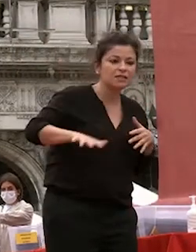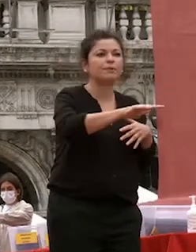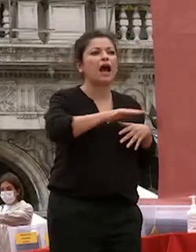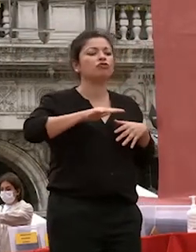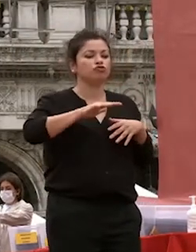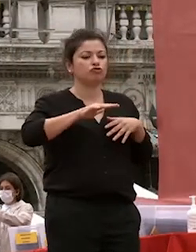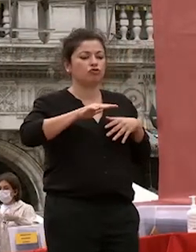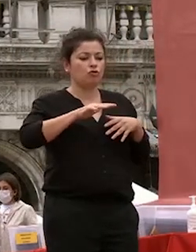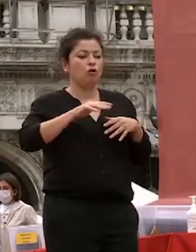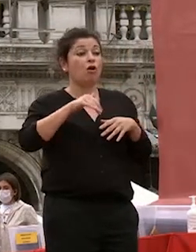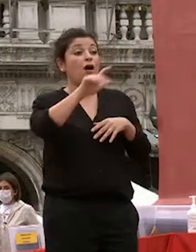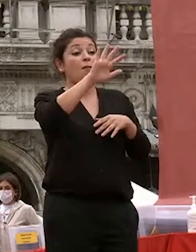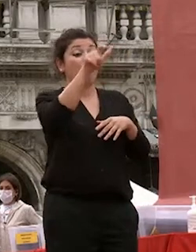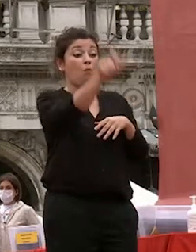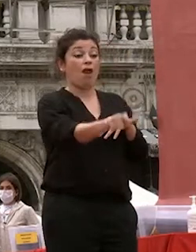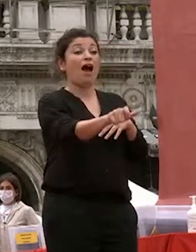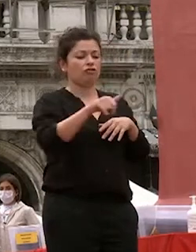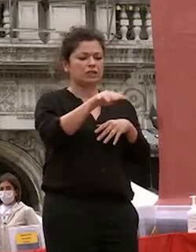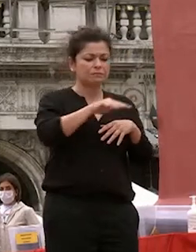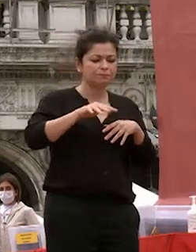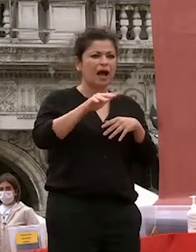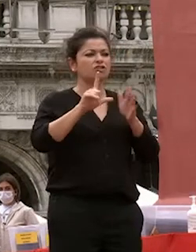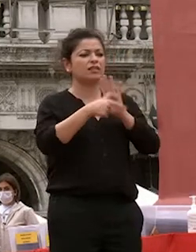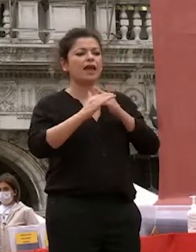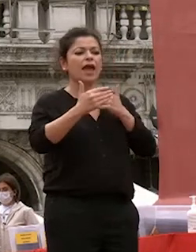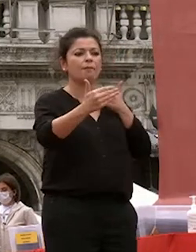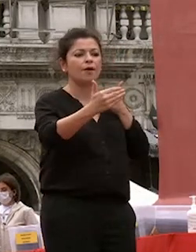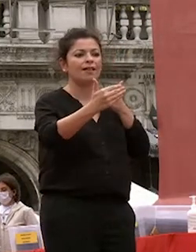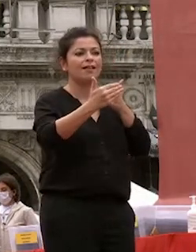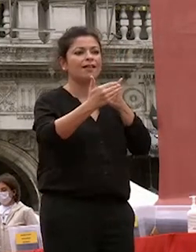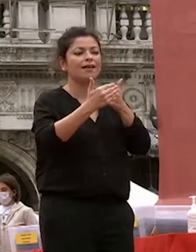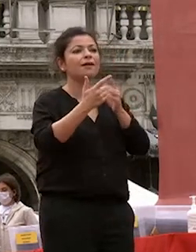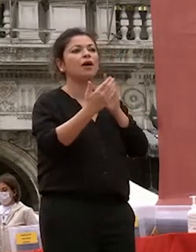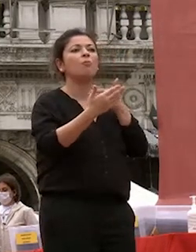dall'altro nel tentativo di ridurlo riempirlo di significati e contenuti